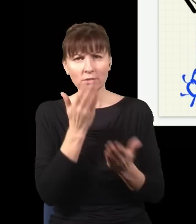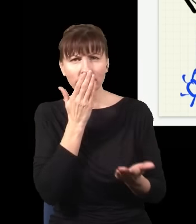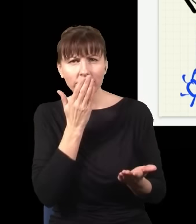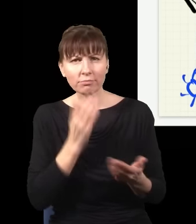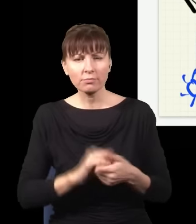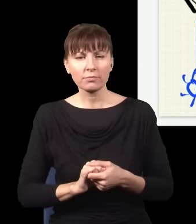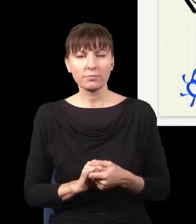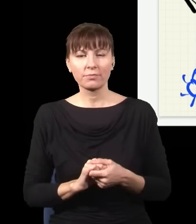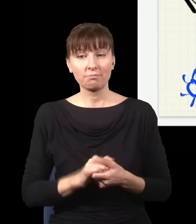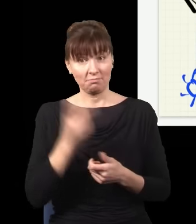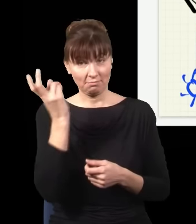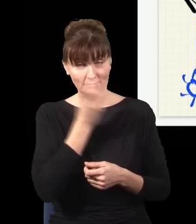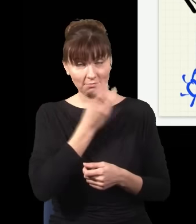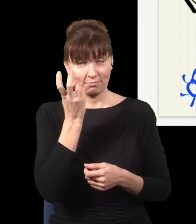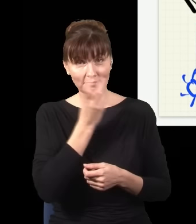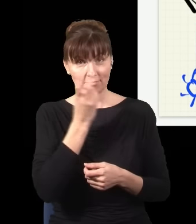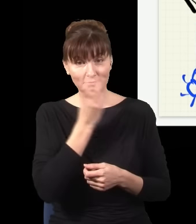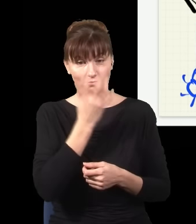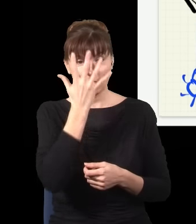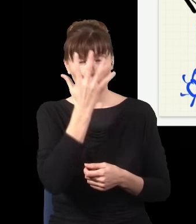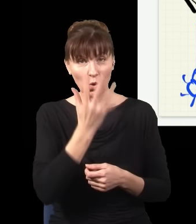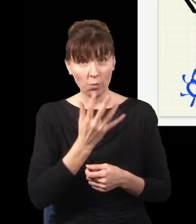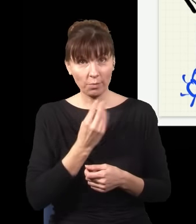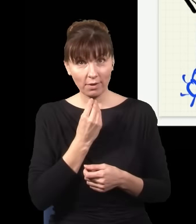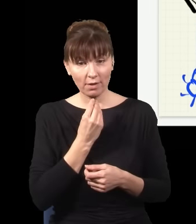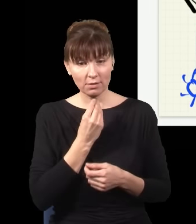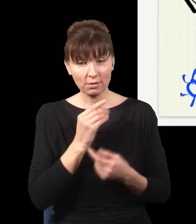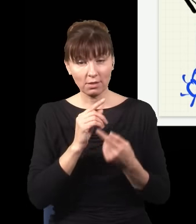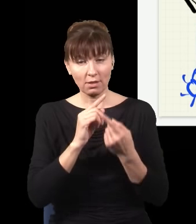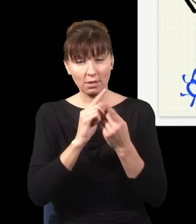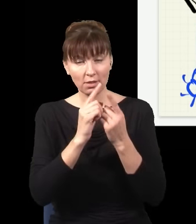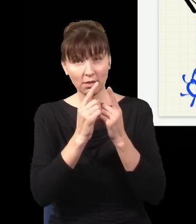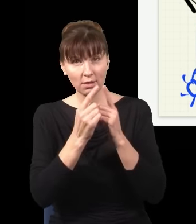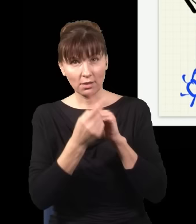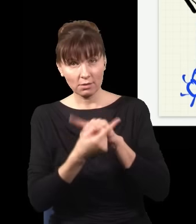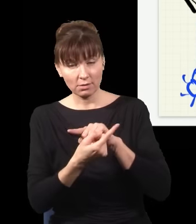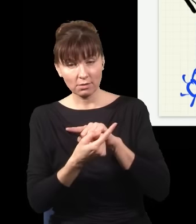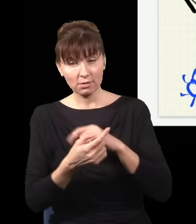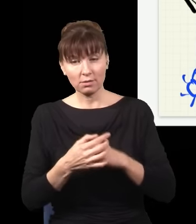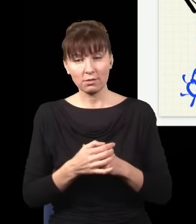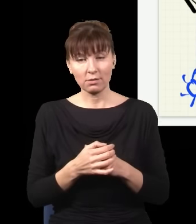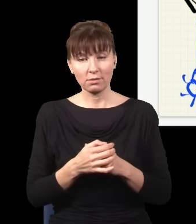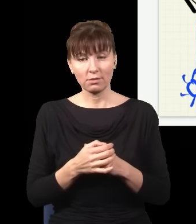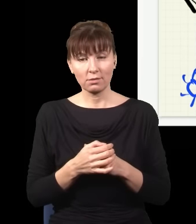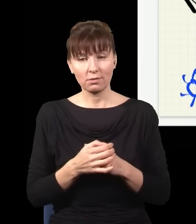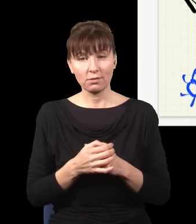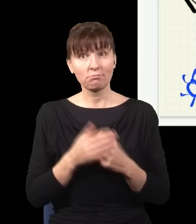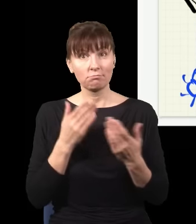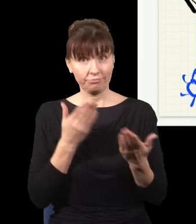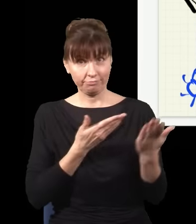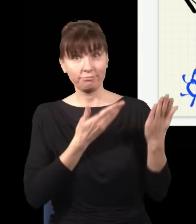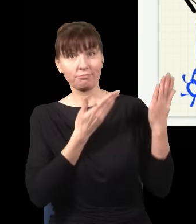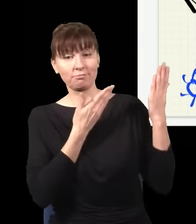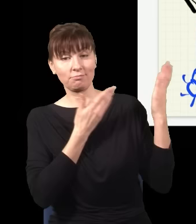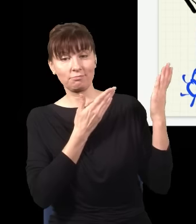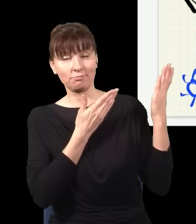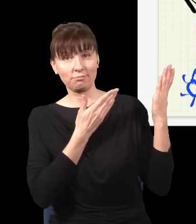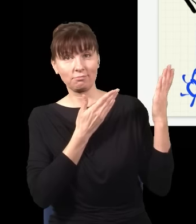I dzieje się ciekawa rzecz: obraz się zmienia i obraz, który uzyskuję na ekranie, jest taki.